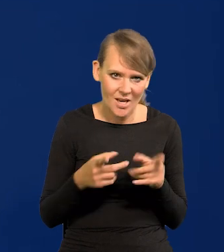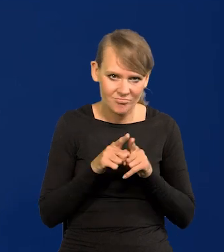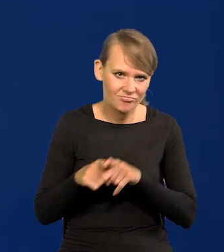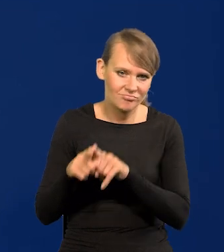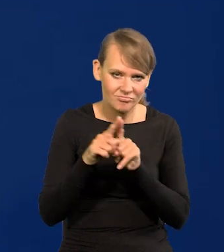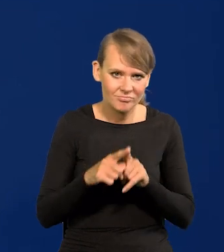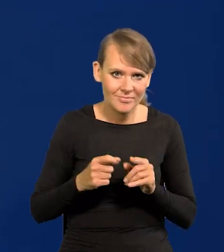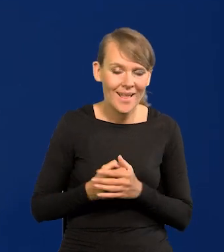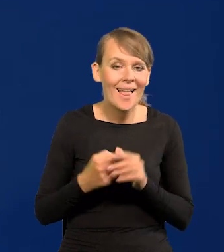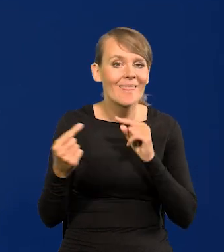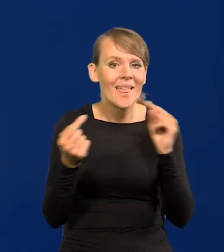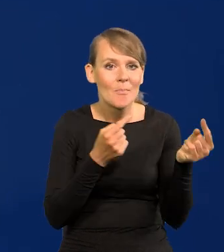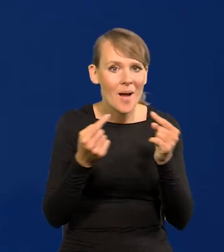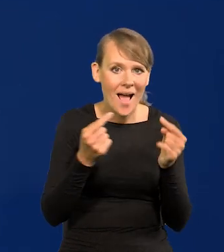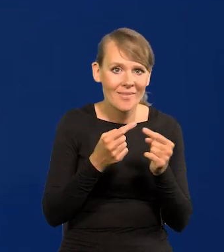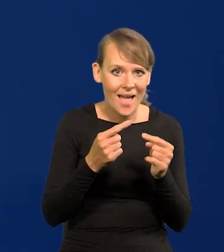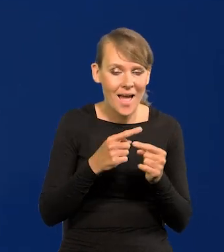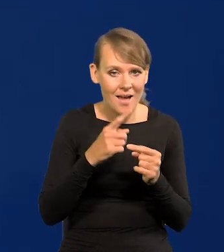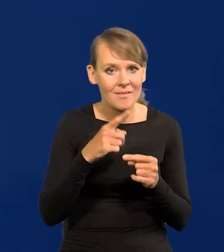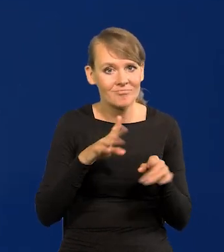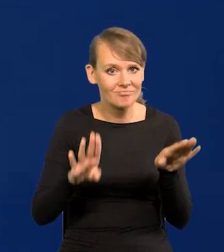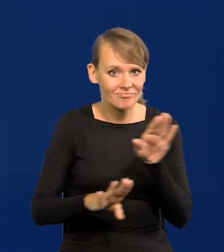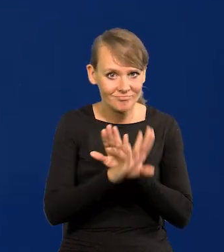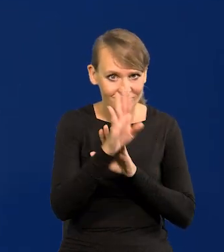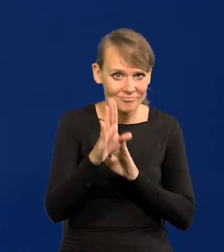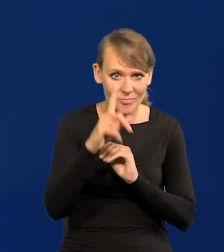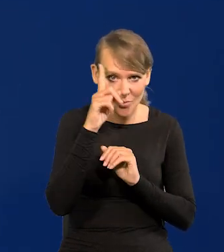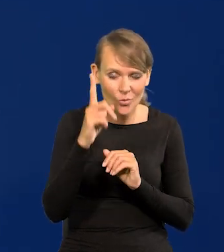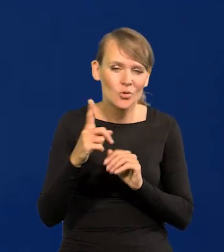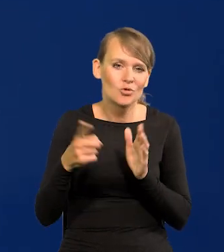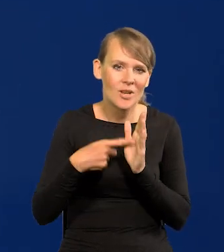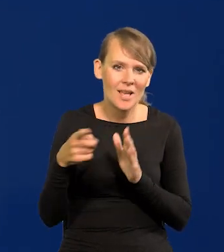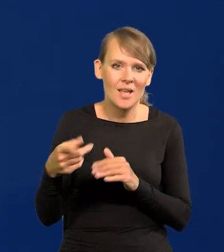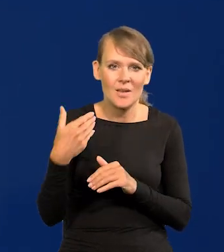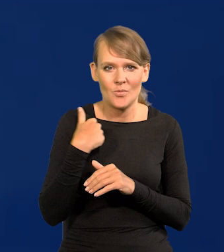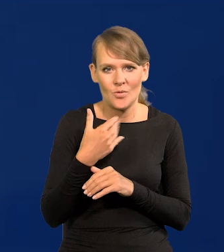W debacie publicznej powtarzany był też często jakiś absurdalny zamysł,